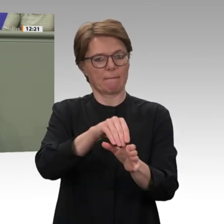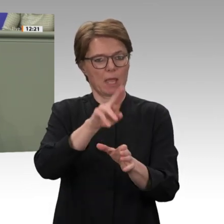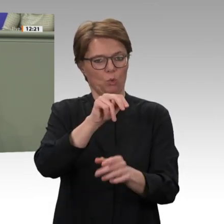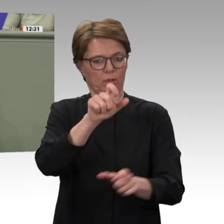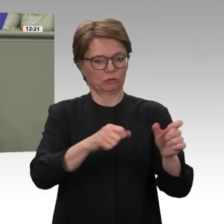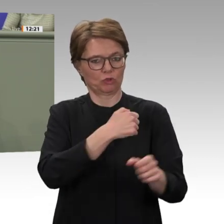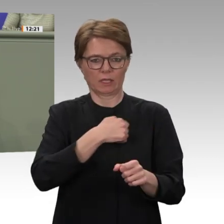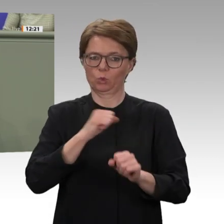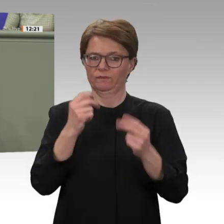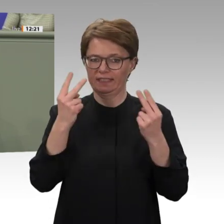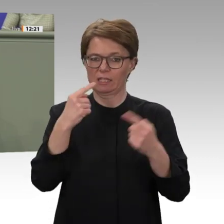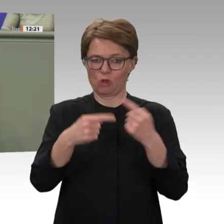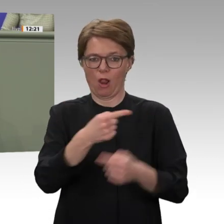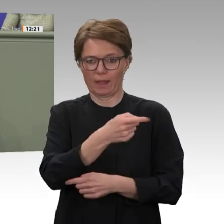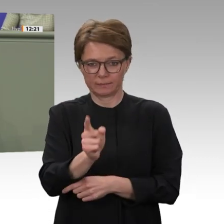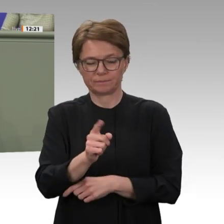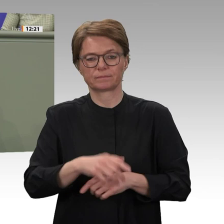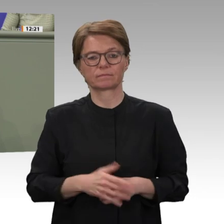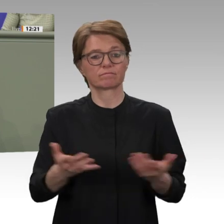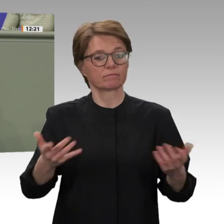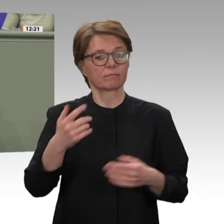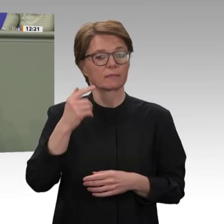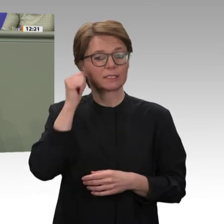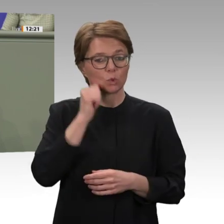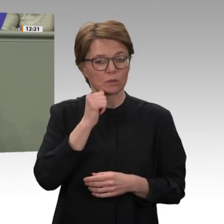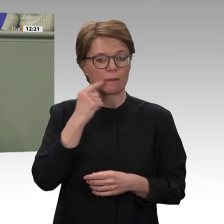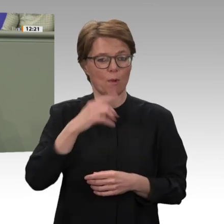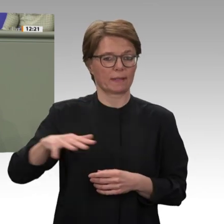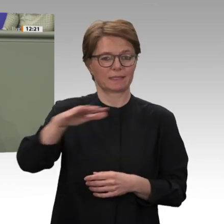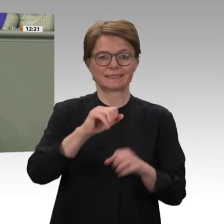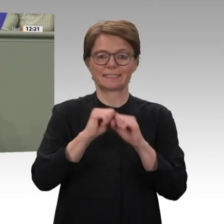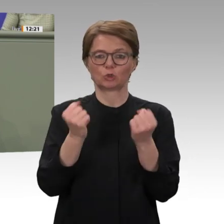des letzten Jahres haben ein erfreuliches Fenster geöffnet, die Lebensbedingungen